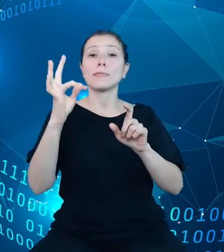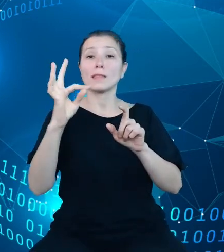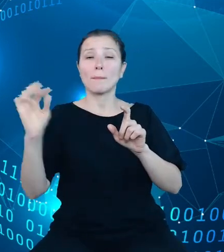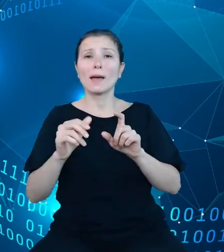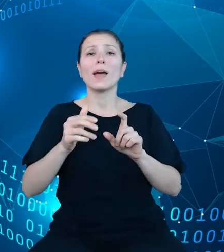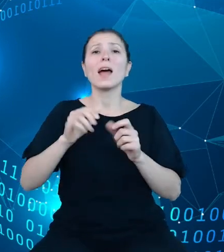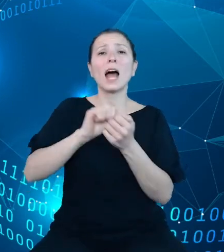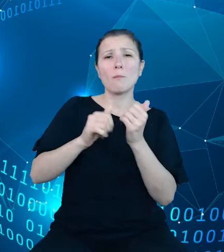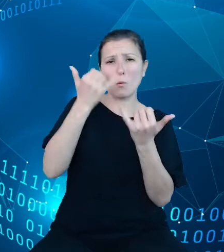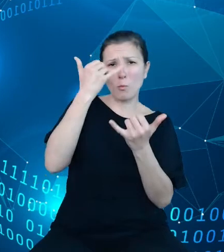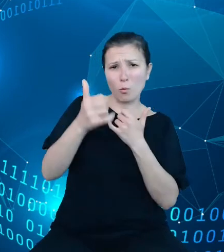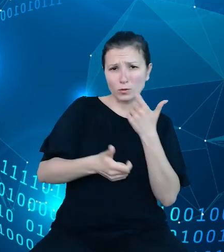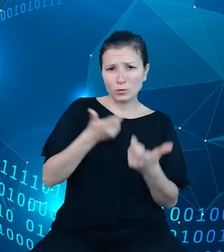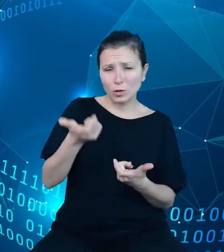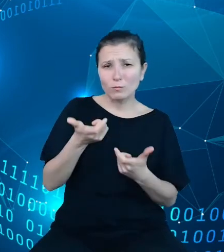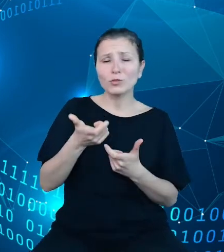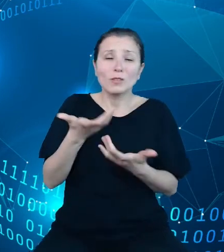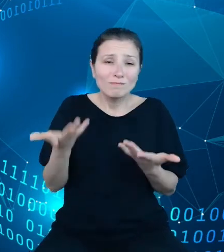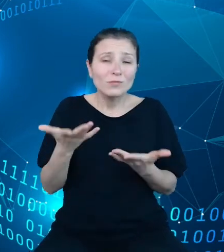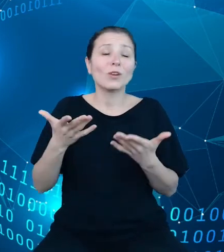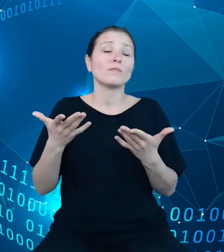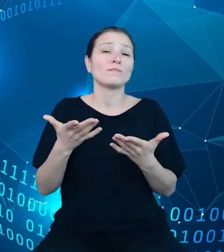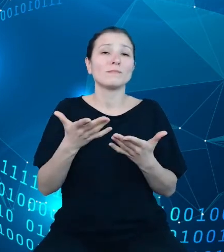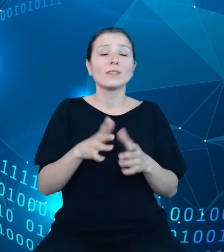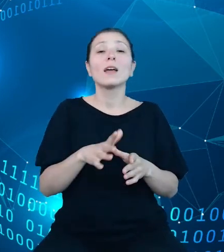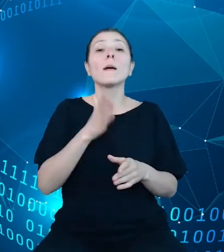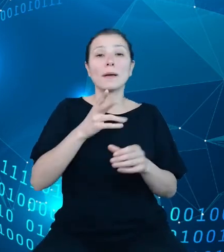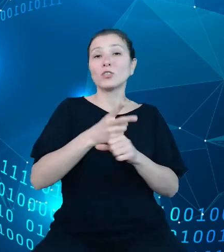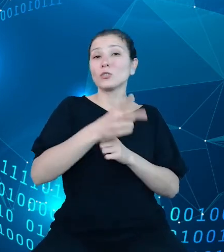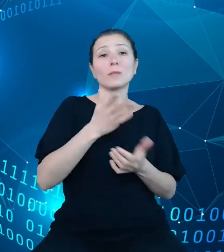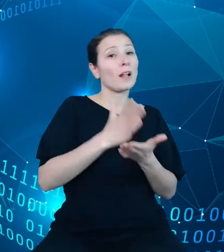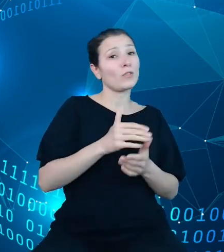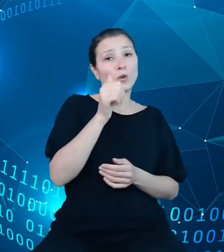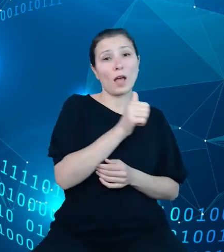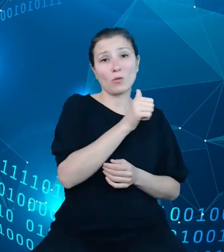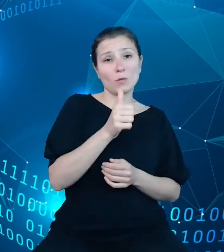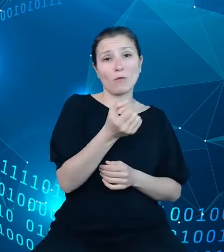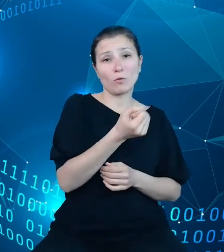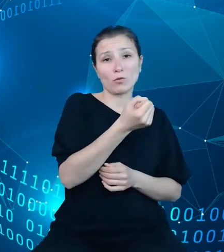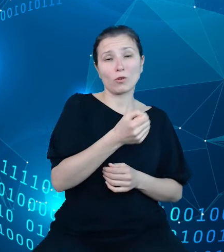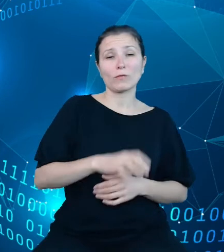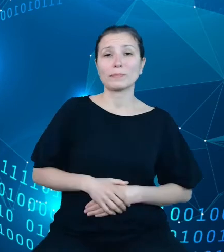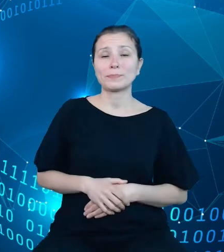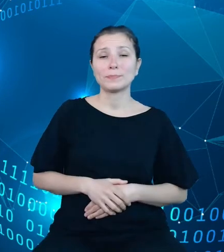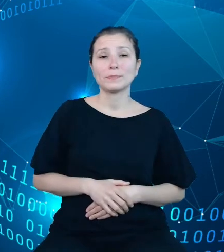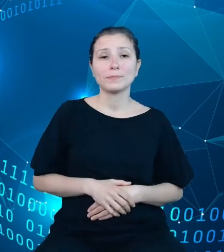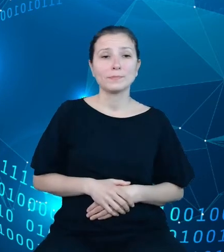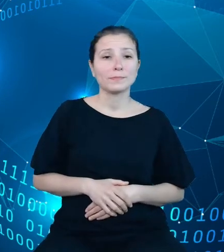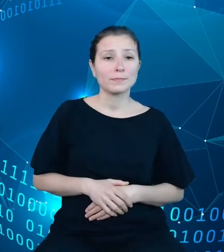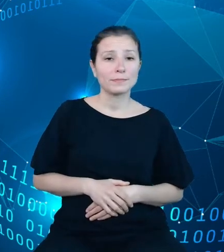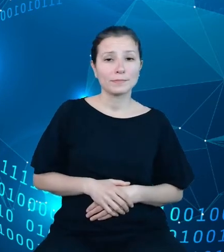skutkowało uzyskaniem dostępu do API w trybie anonimowym. Na tym slajdzie